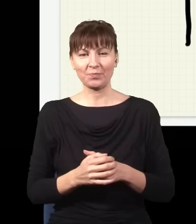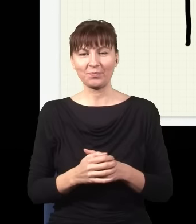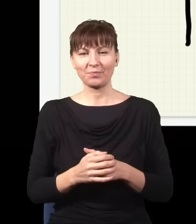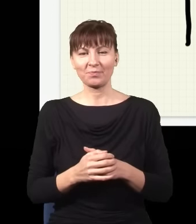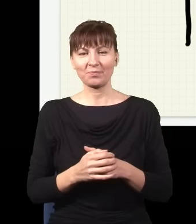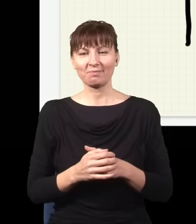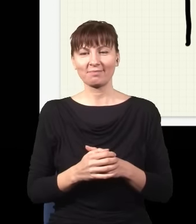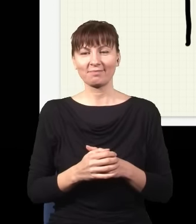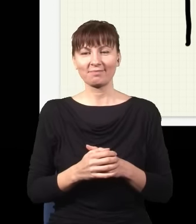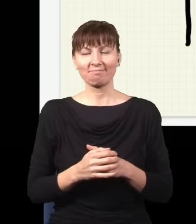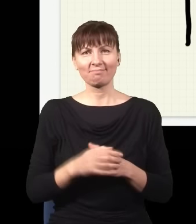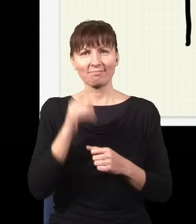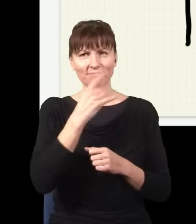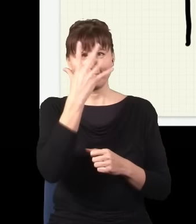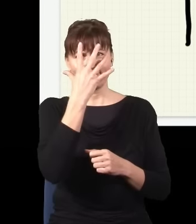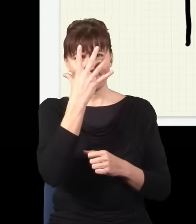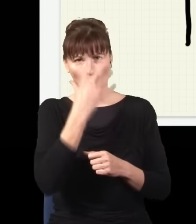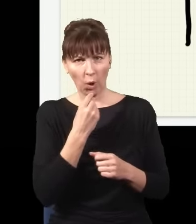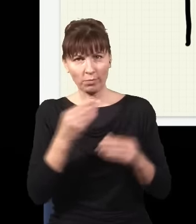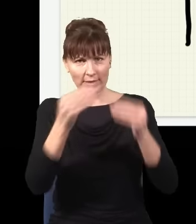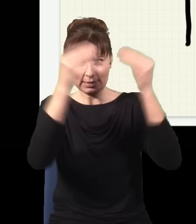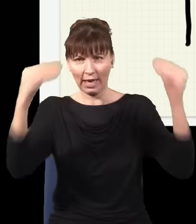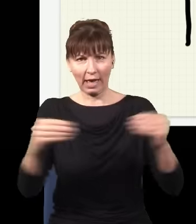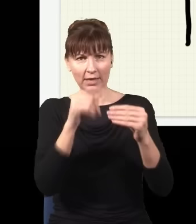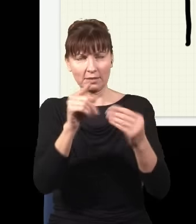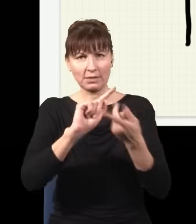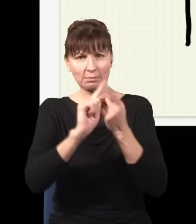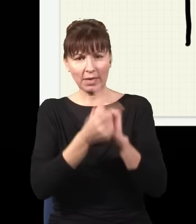to obraz, który uzyskuję na ekranie, się zmieni i nie będzie już taki, jak teraz narysowałem,